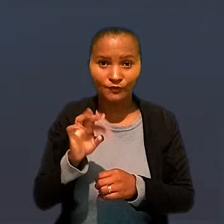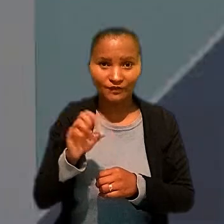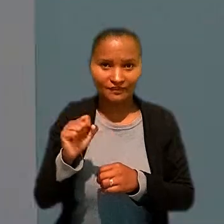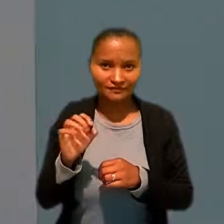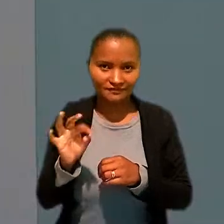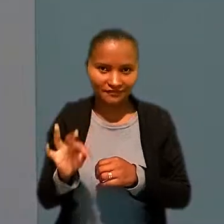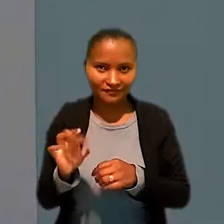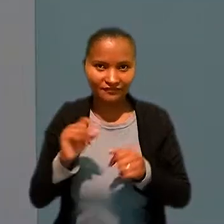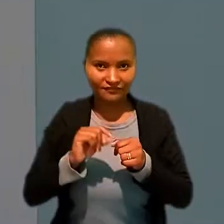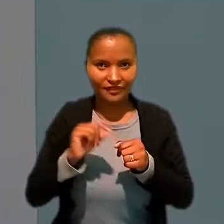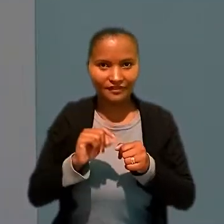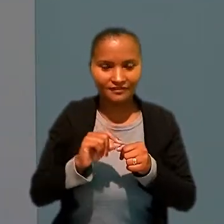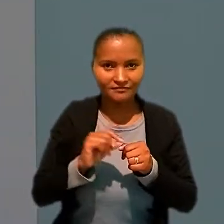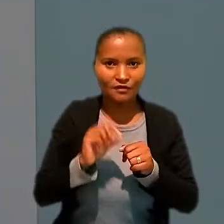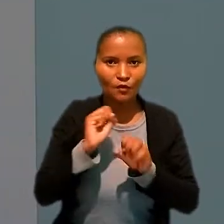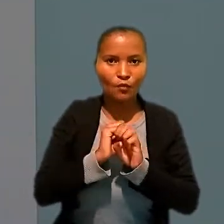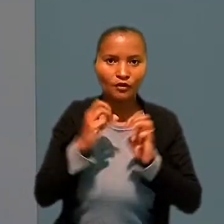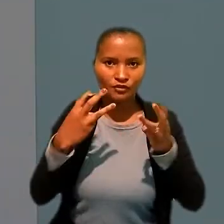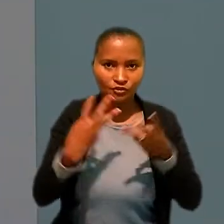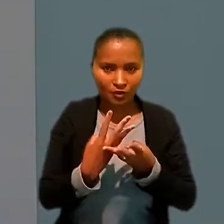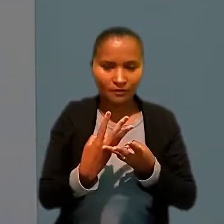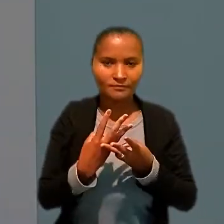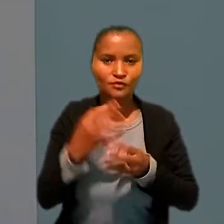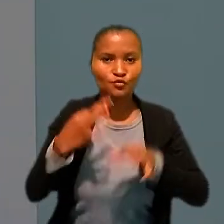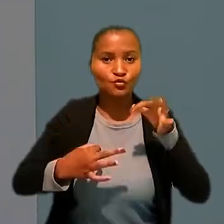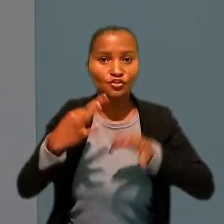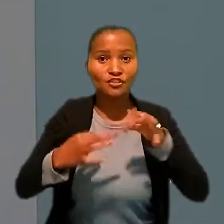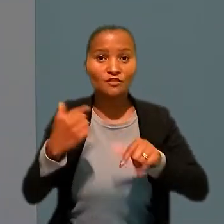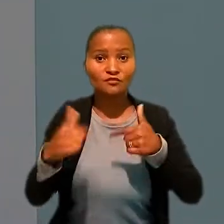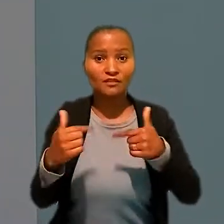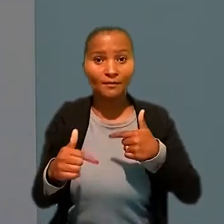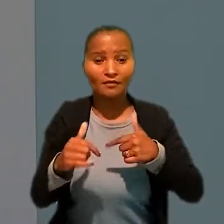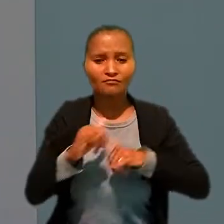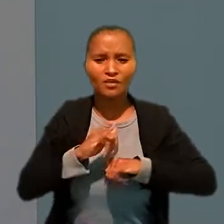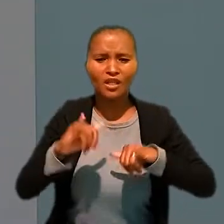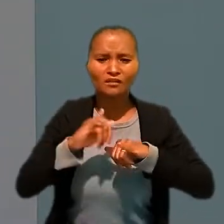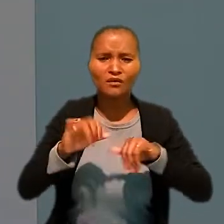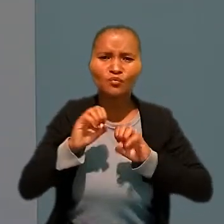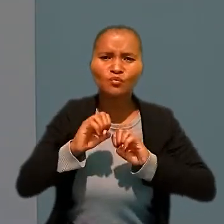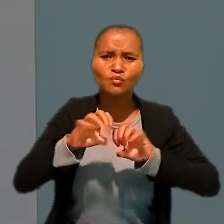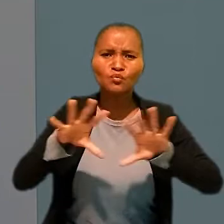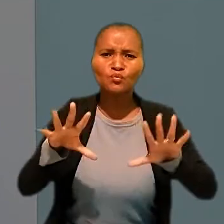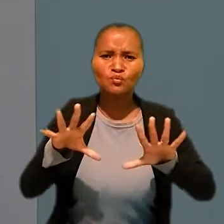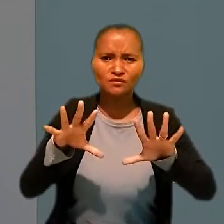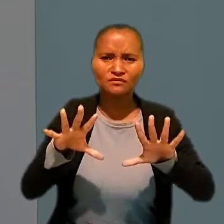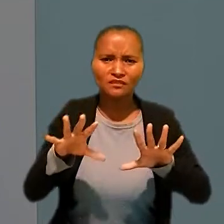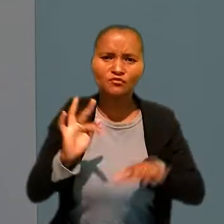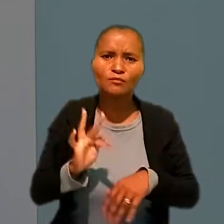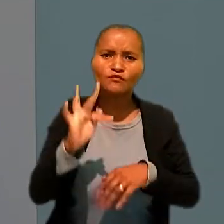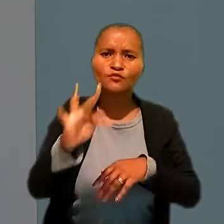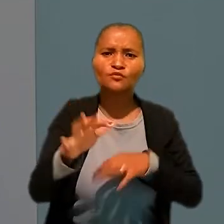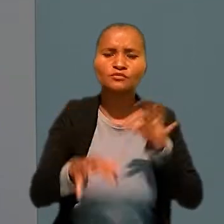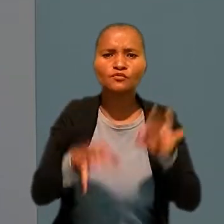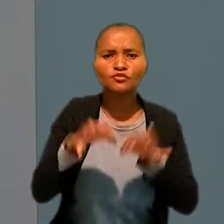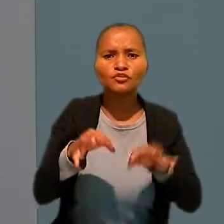O Tribunal Superior do Trabalho realizou o workshop "Justiça do Trabalho: lançando luzes sobre o futuro da justiça social".